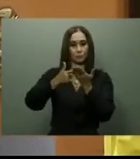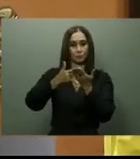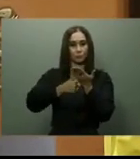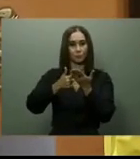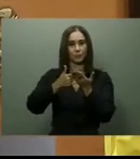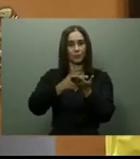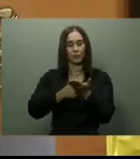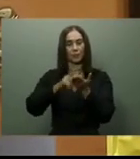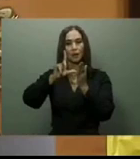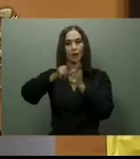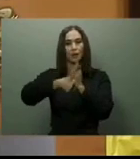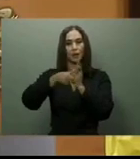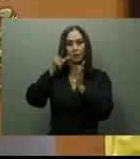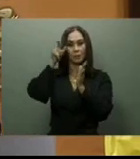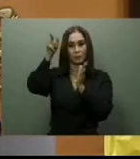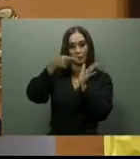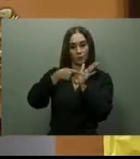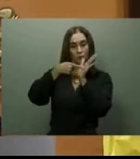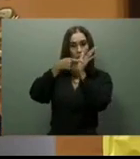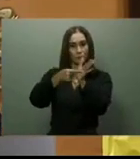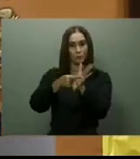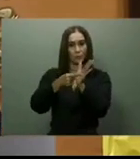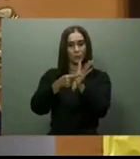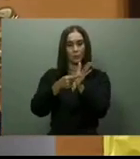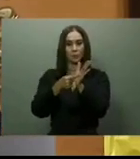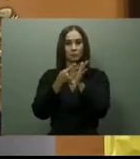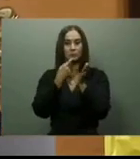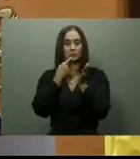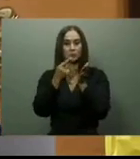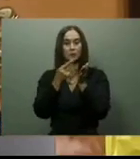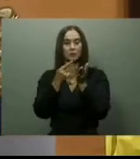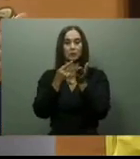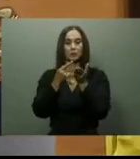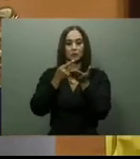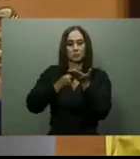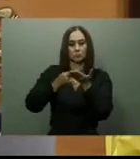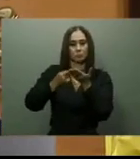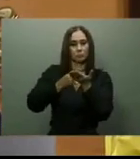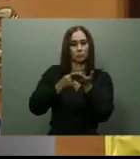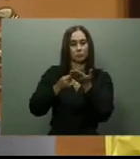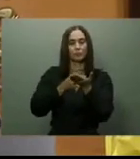En ese momento, las autoridades precisaron que la carretera tenía varios años paralizada